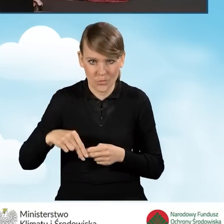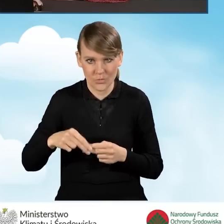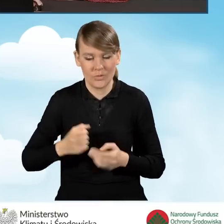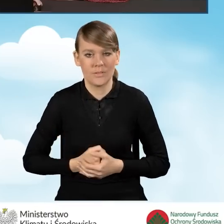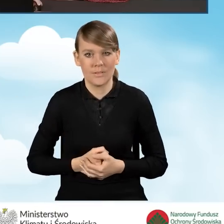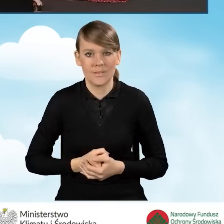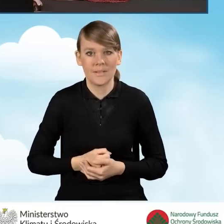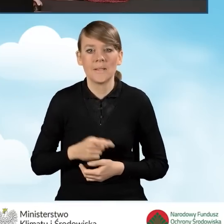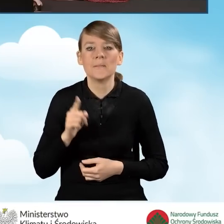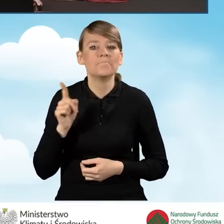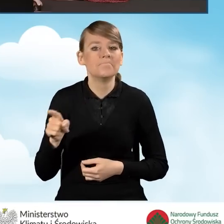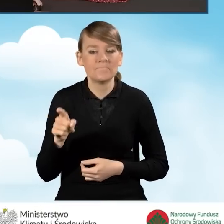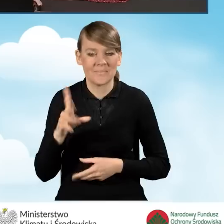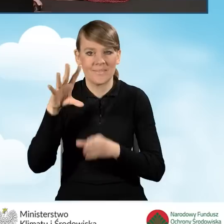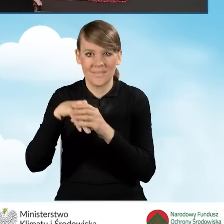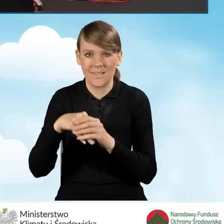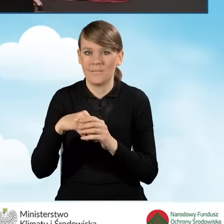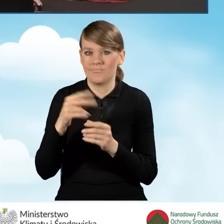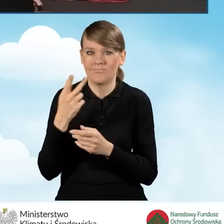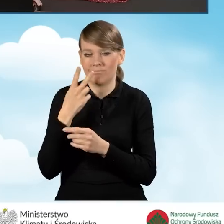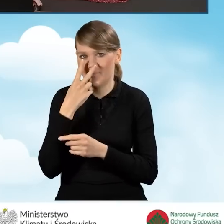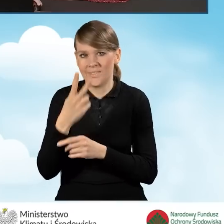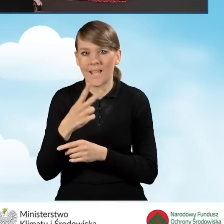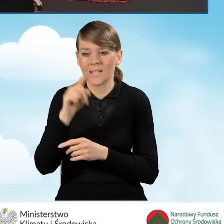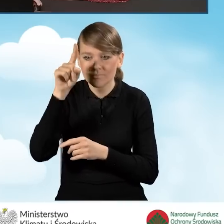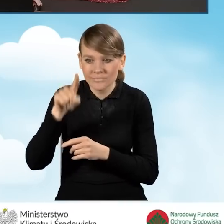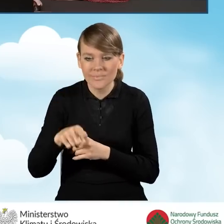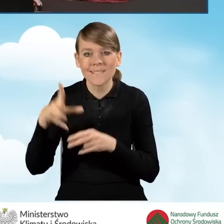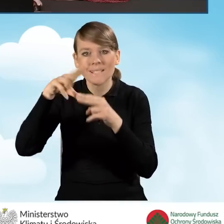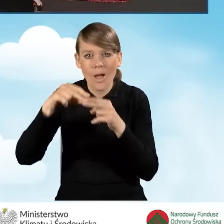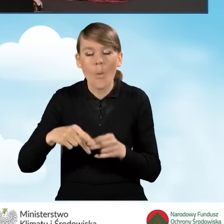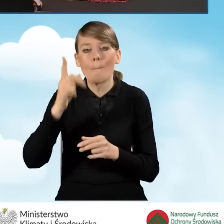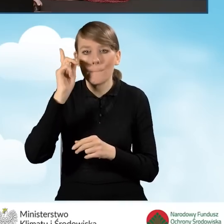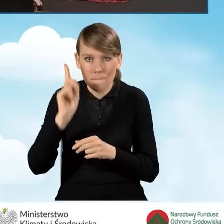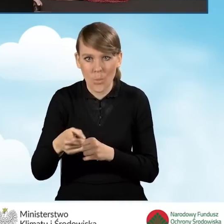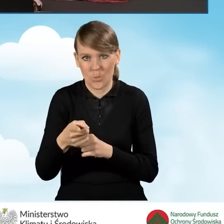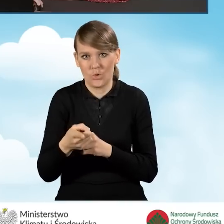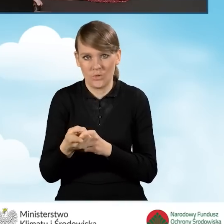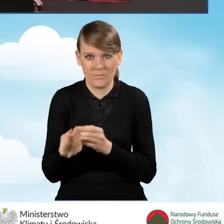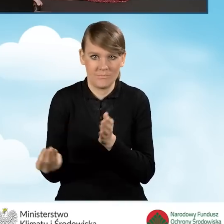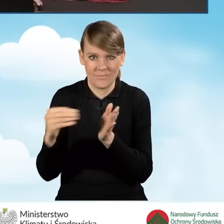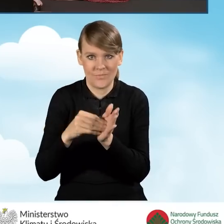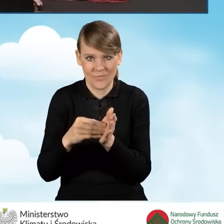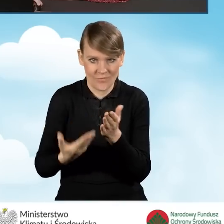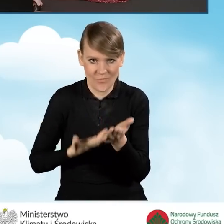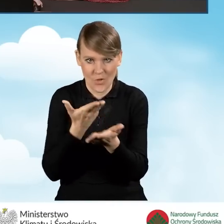Jest to zakładka, która pokazuje nam załączniki, które musimy złożyć do wniosku o dofinansowanie,